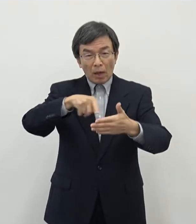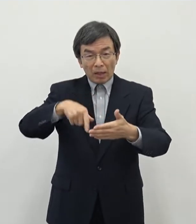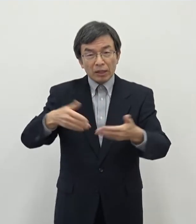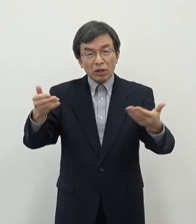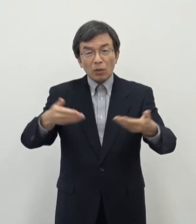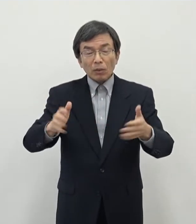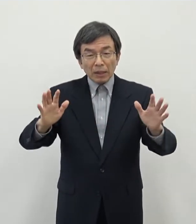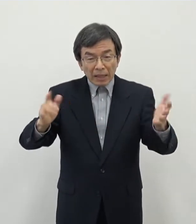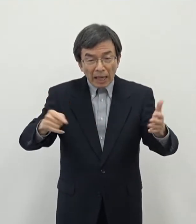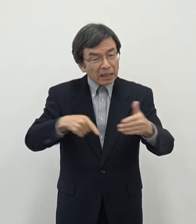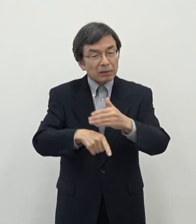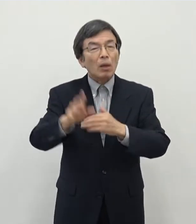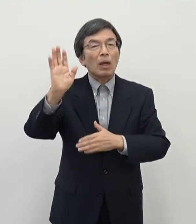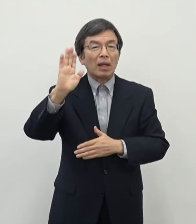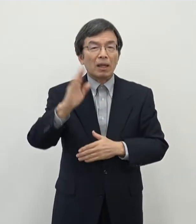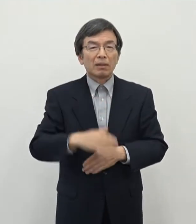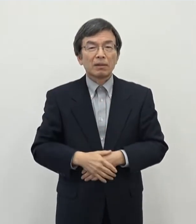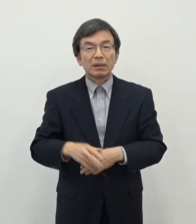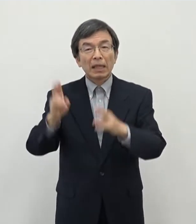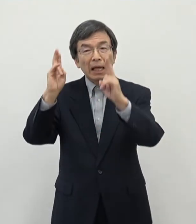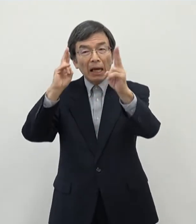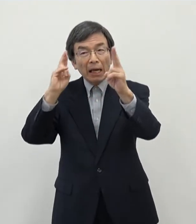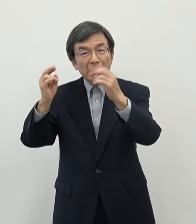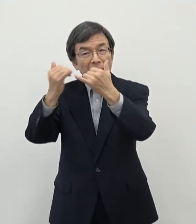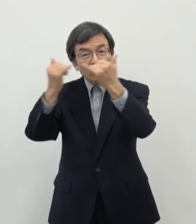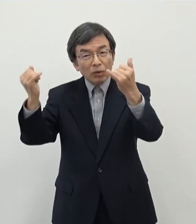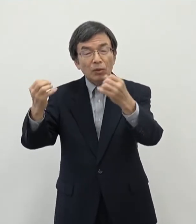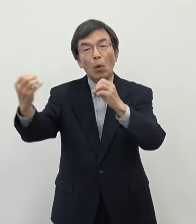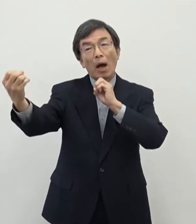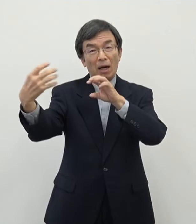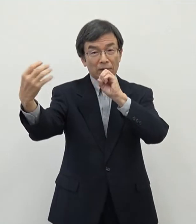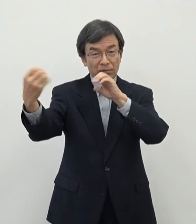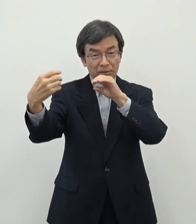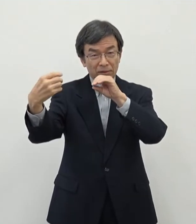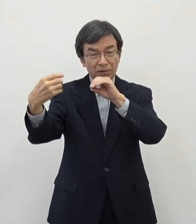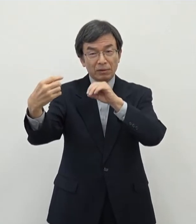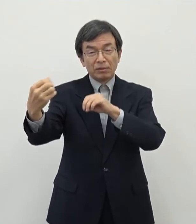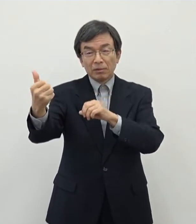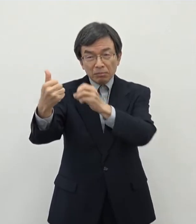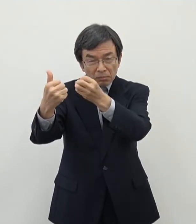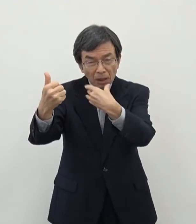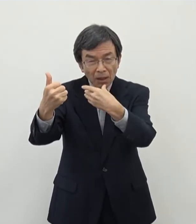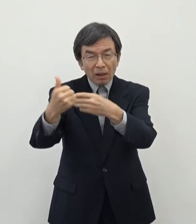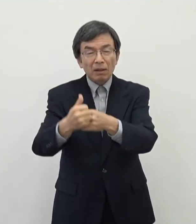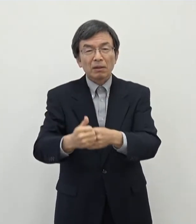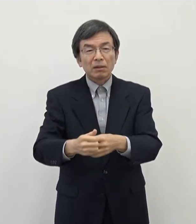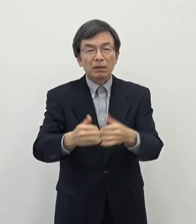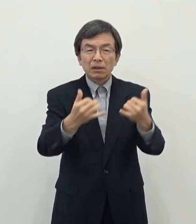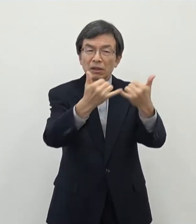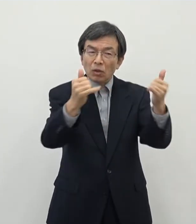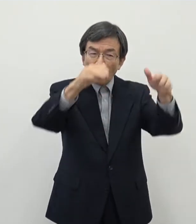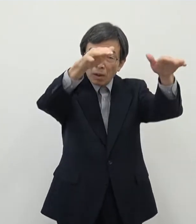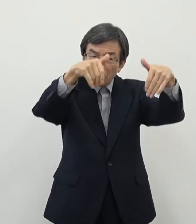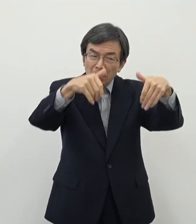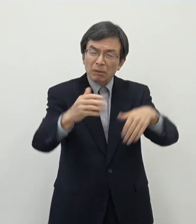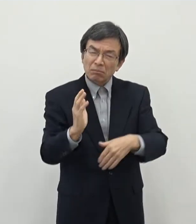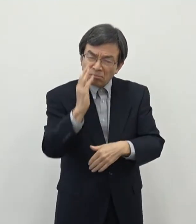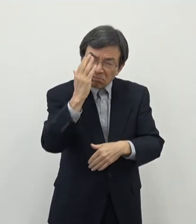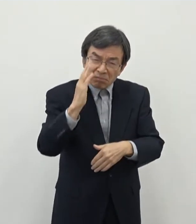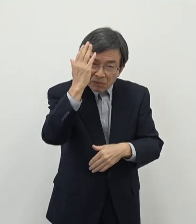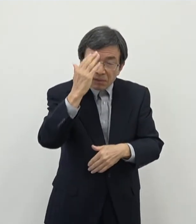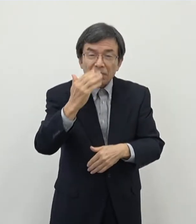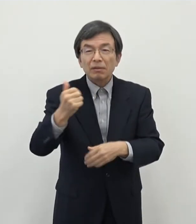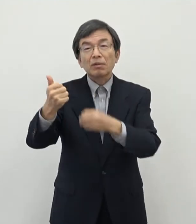逆に事業者の方々とお話をしているとなかなか 人が集まらないということについてですね